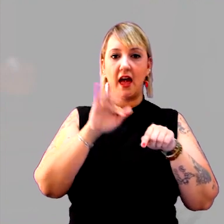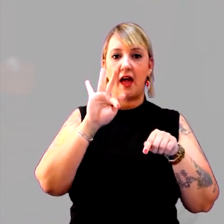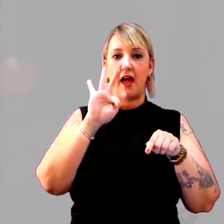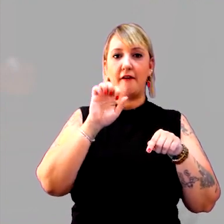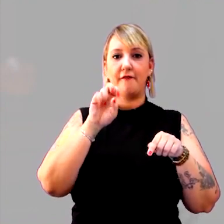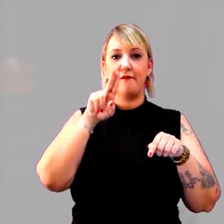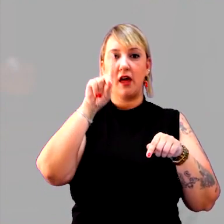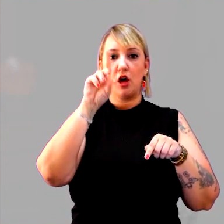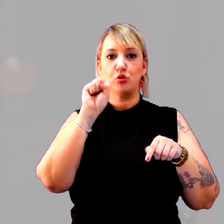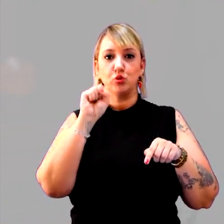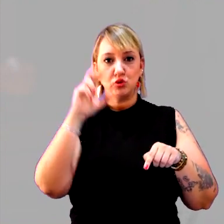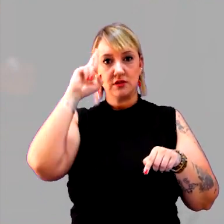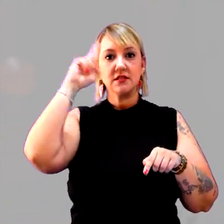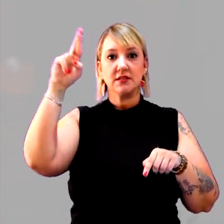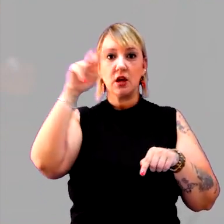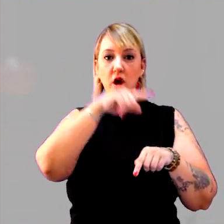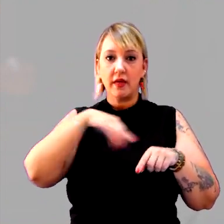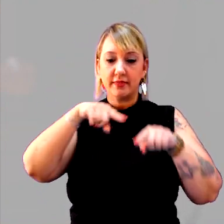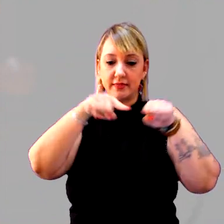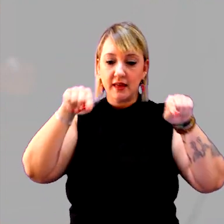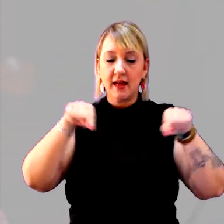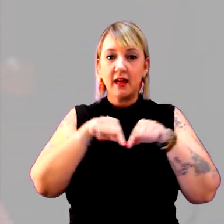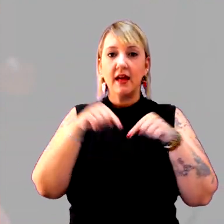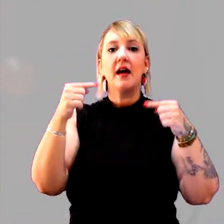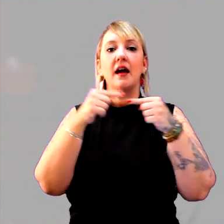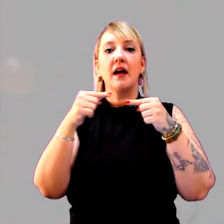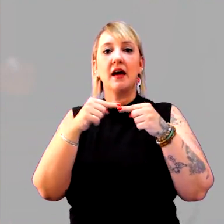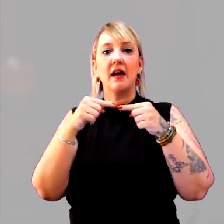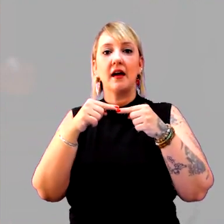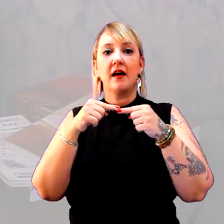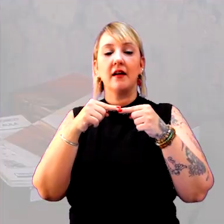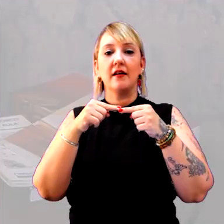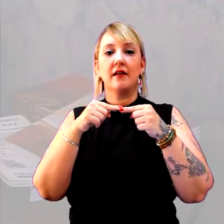eu tinha o senhor das terras, eu tinha relação vassalo, os servos.